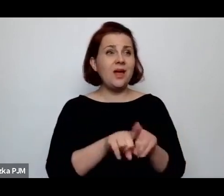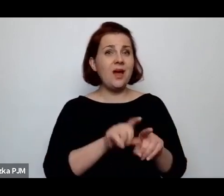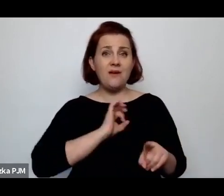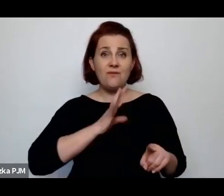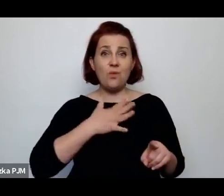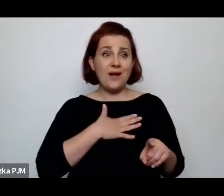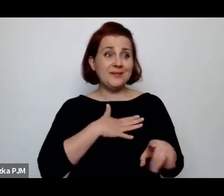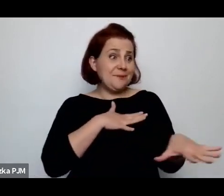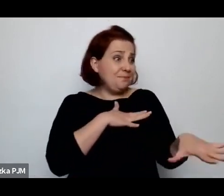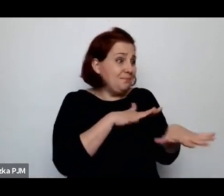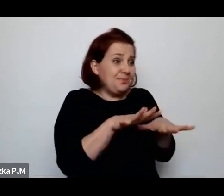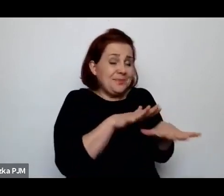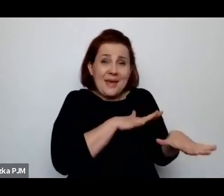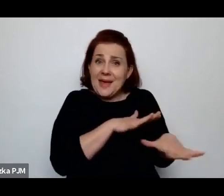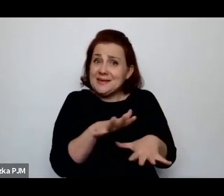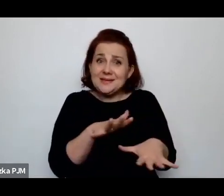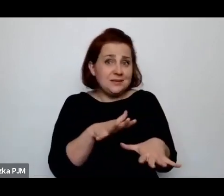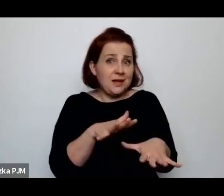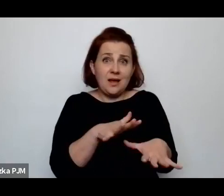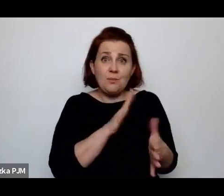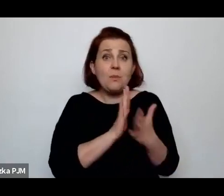jakby byli zupełnie bezrobotni.